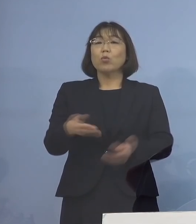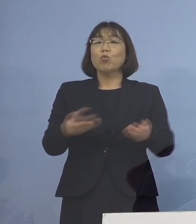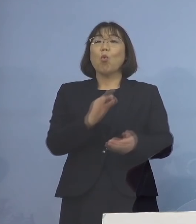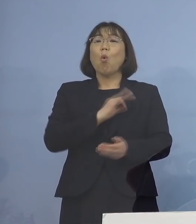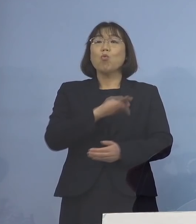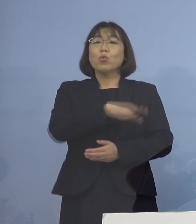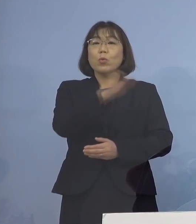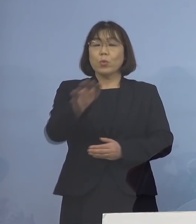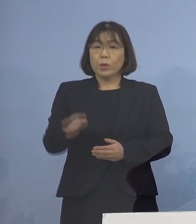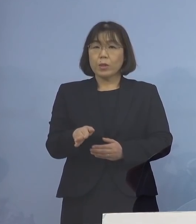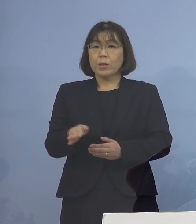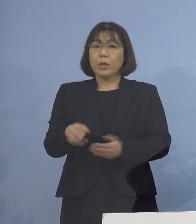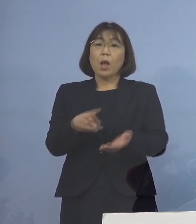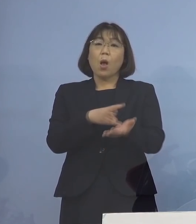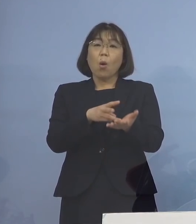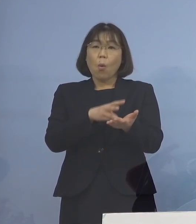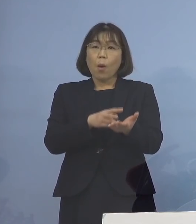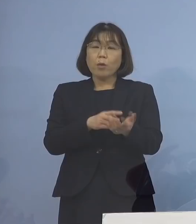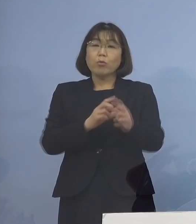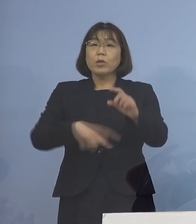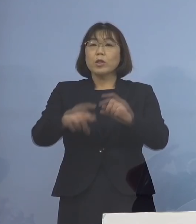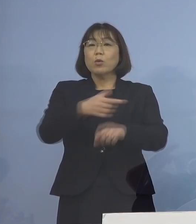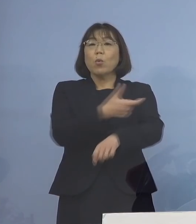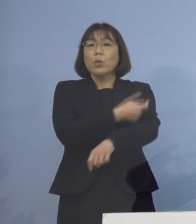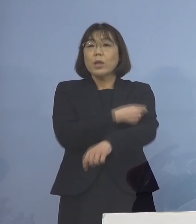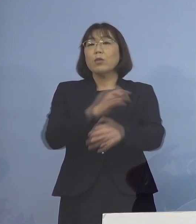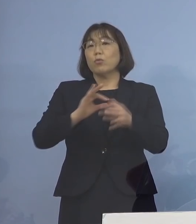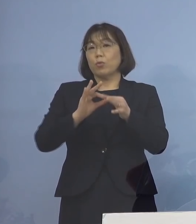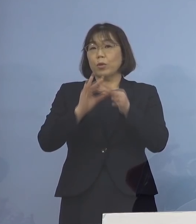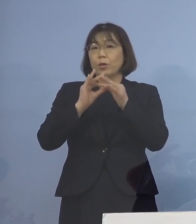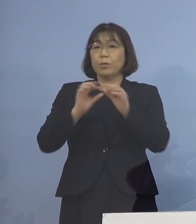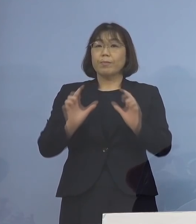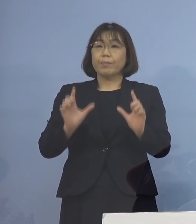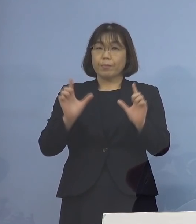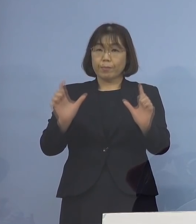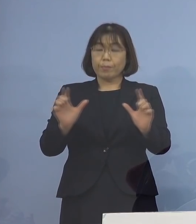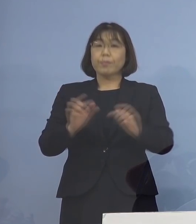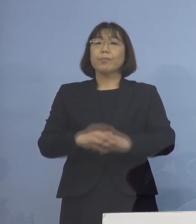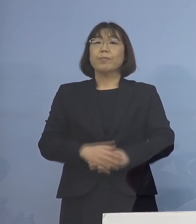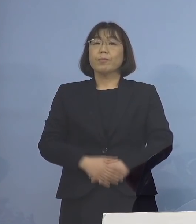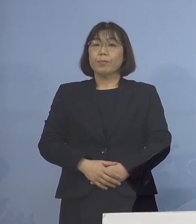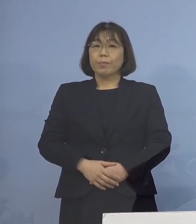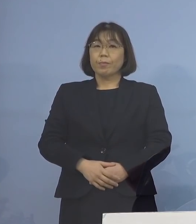新型コロナワクチンの追加接種について ご報告を申し上げます